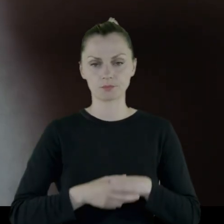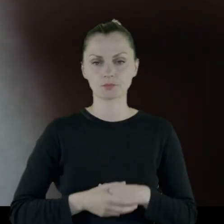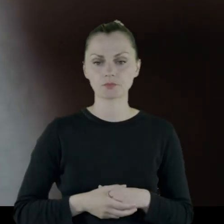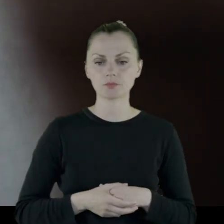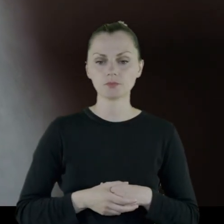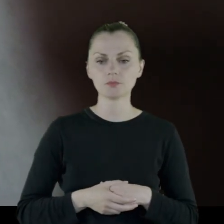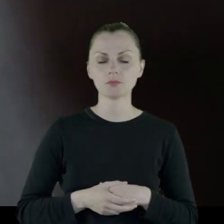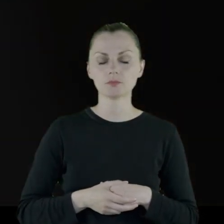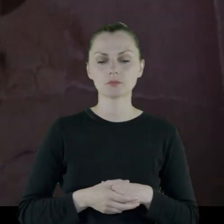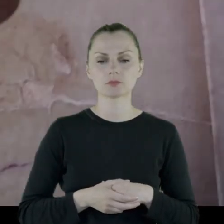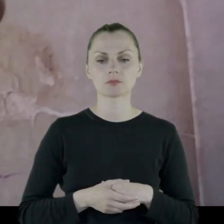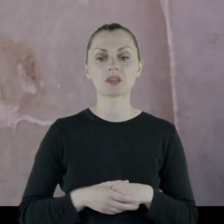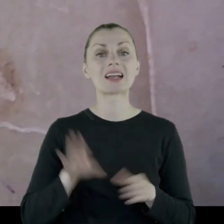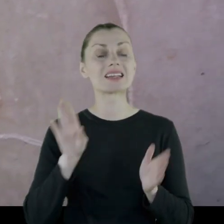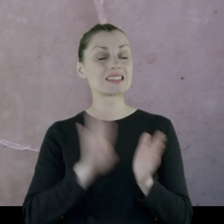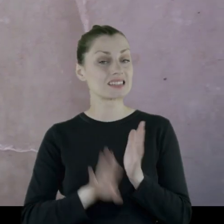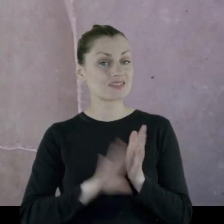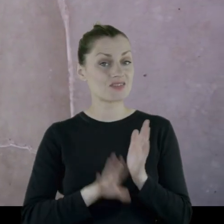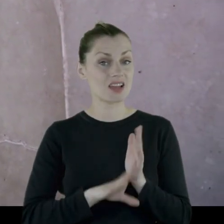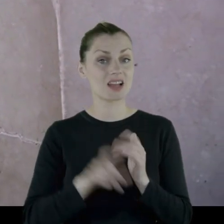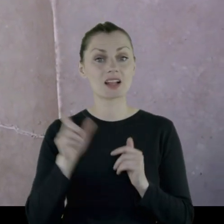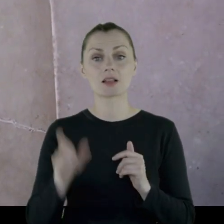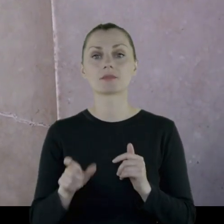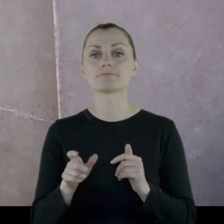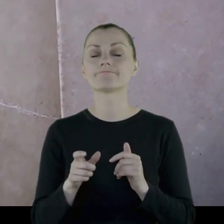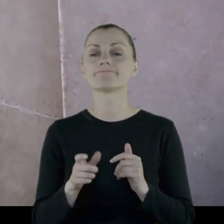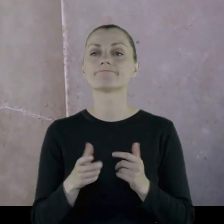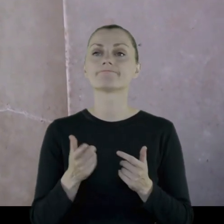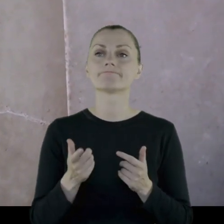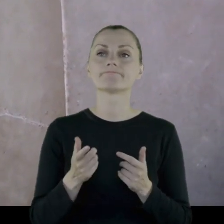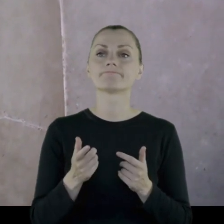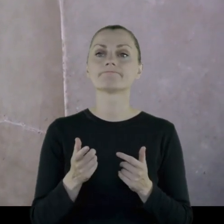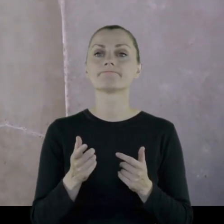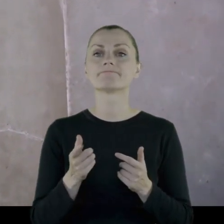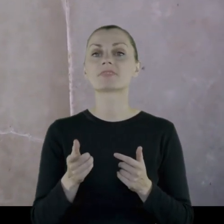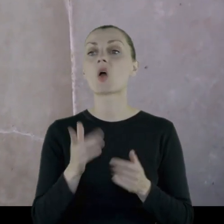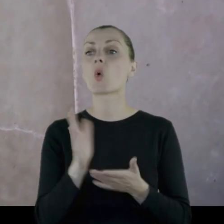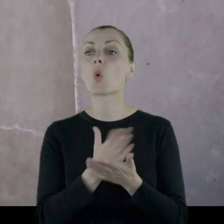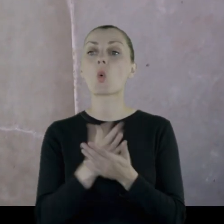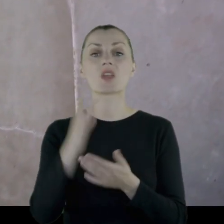Z reguły oddział kawalerii z rzadka jadł z kuchni wojskowej,